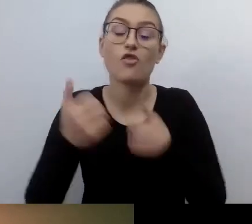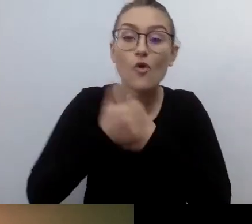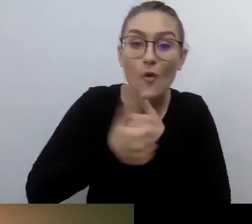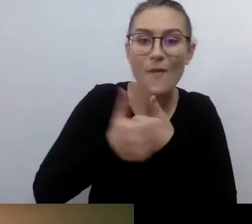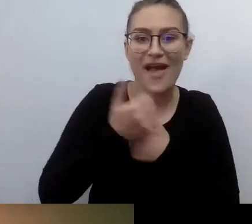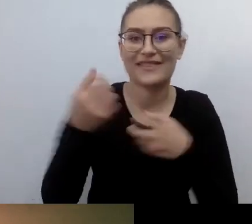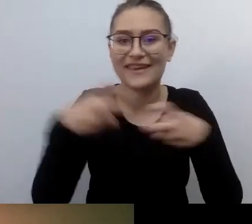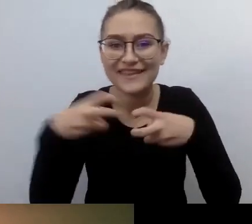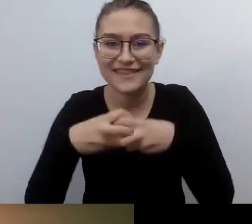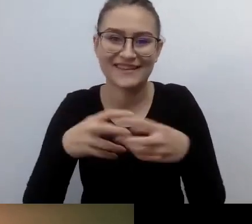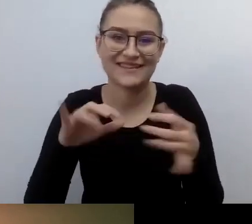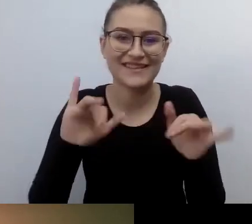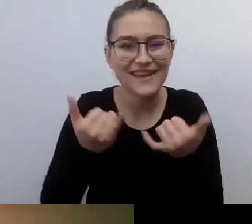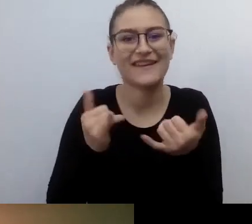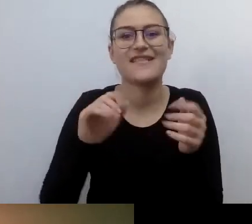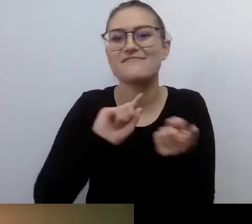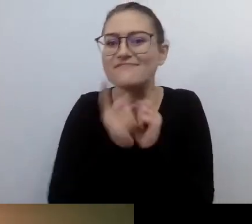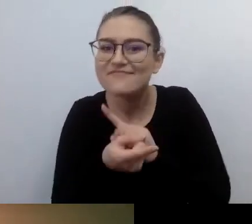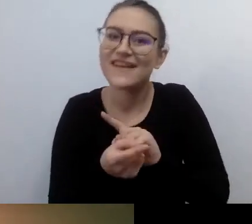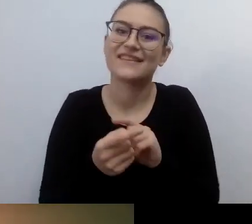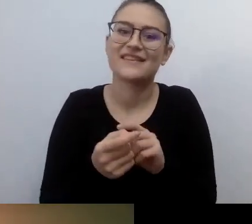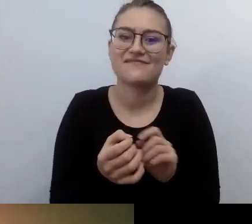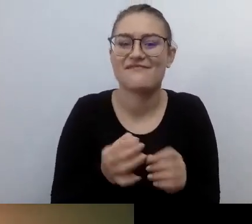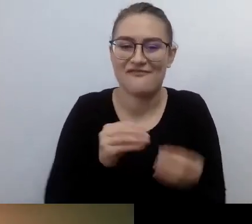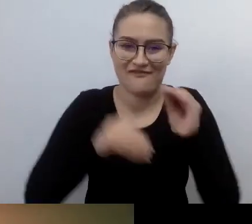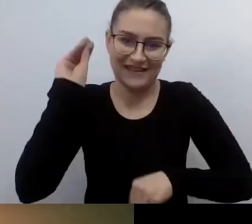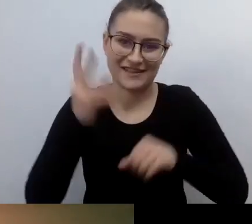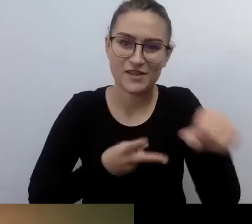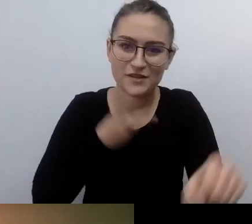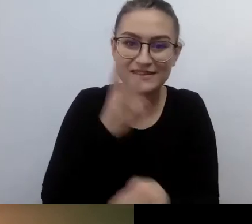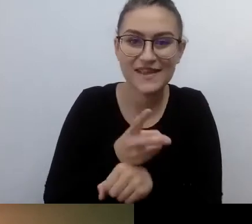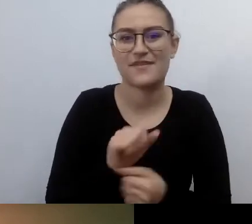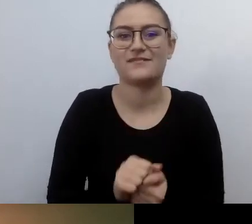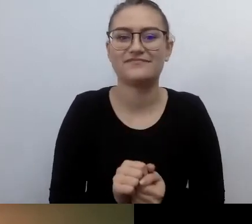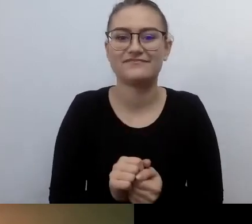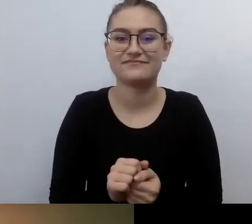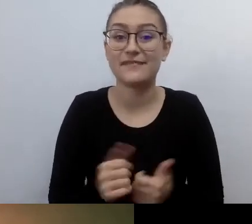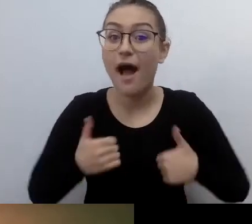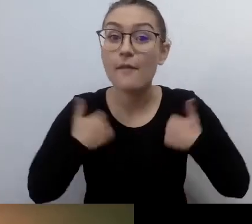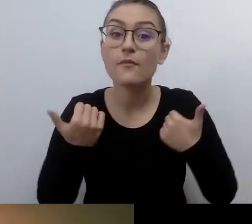Żeby każdy, nawet jeśli ma szczególne potrzeby, mógł korzystać z tego świata maksymalnie szeroko.